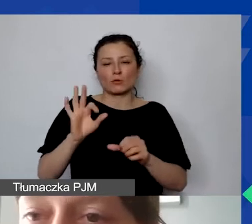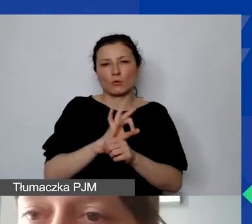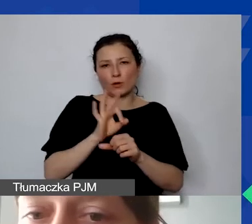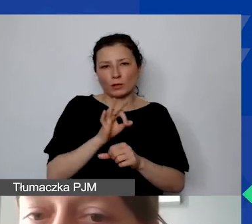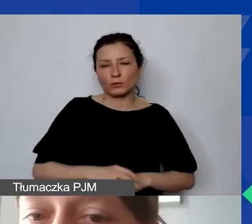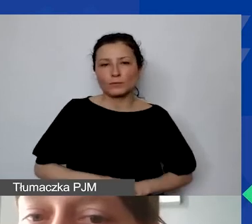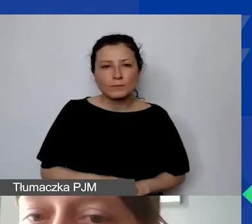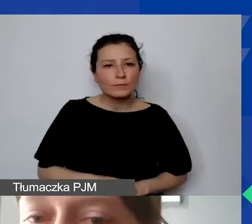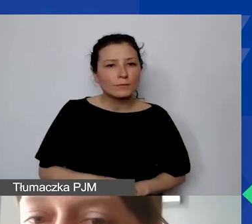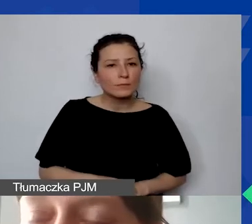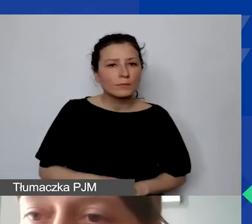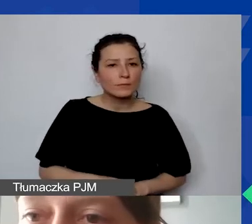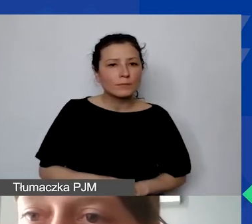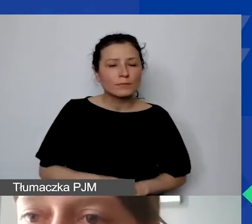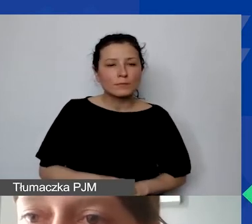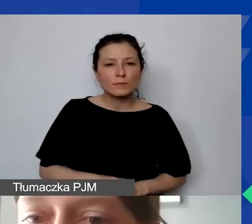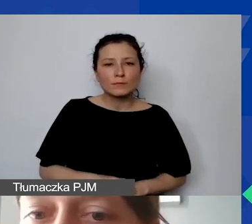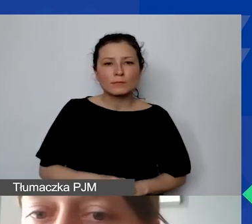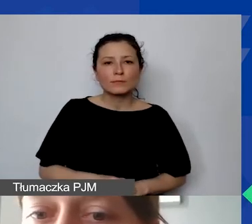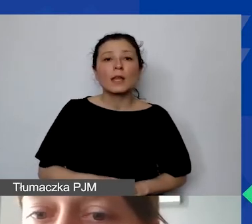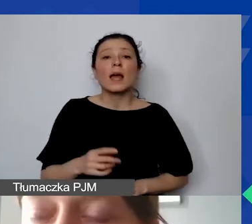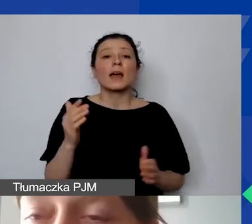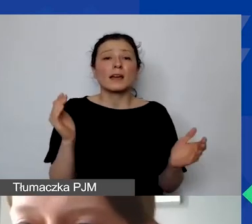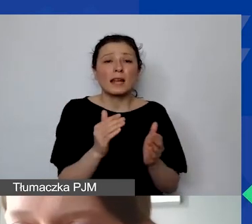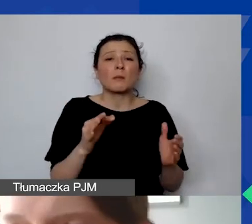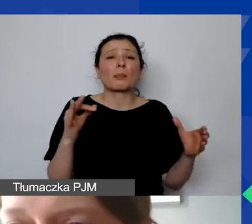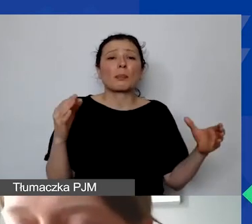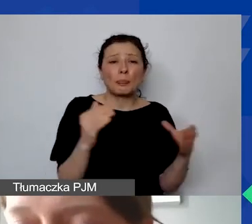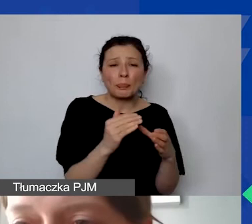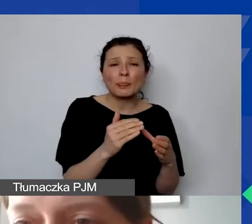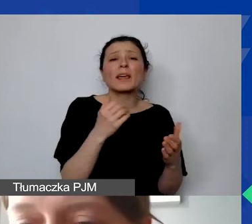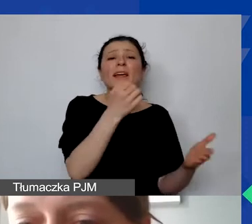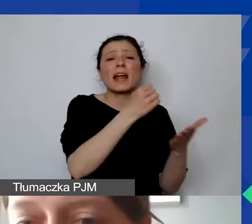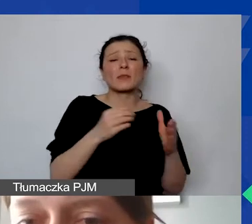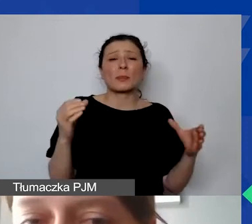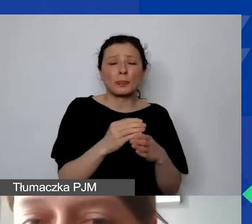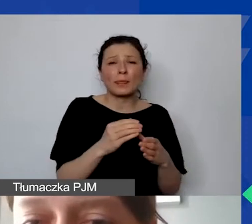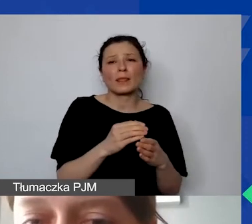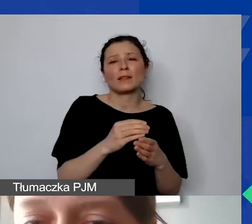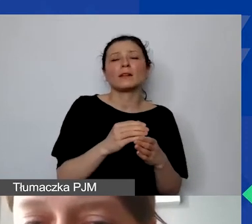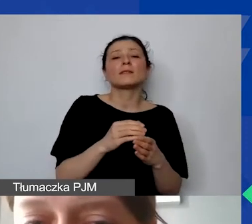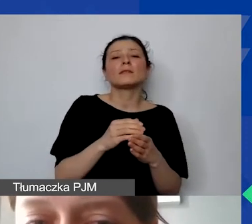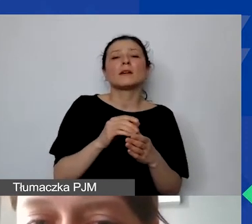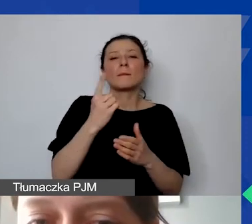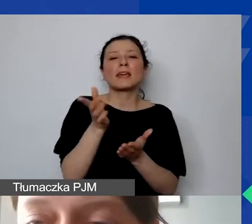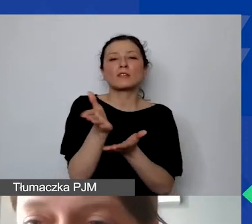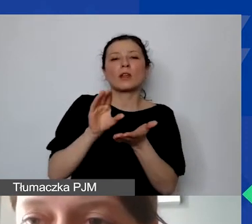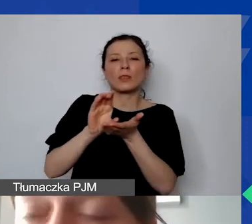maksymalnie pierwsza początkowa kwota dotacji, transza wypłacana to maksymalnie 50%.